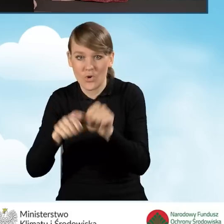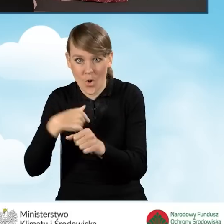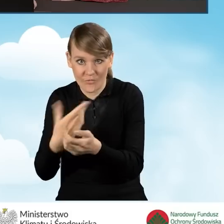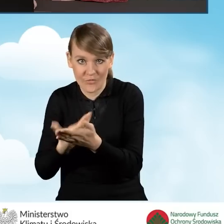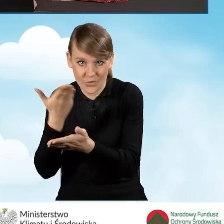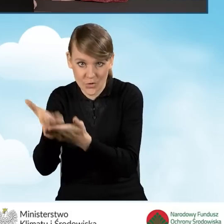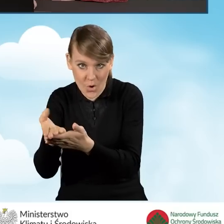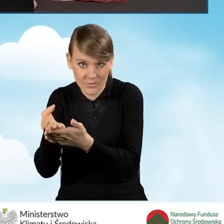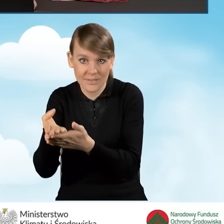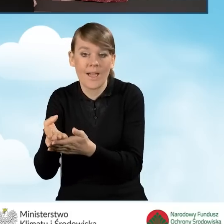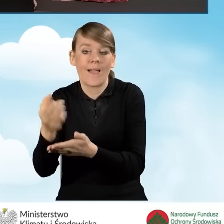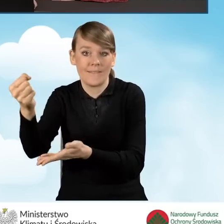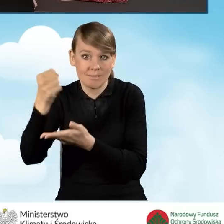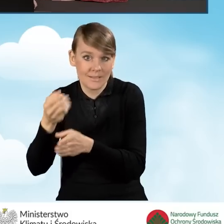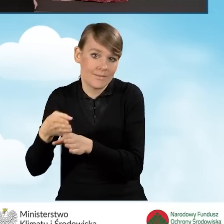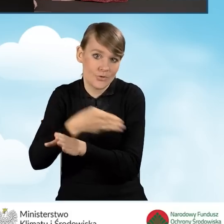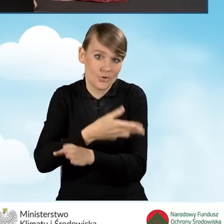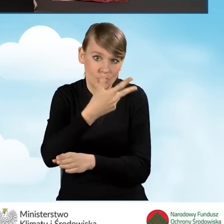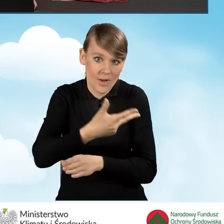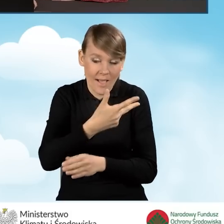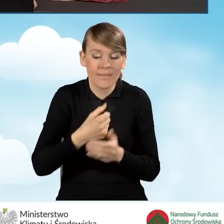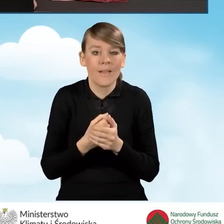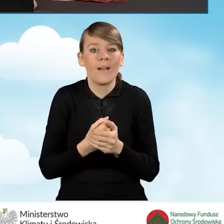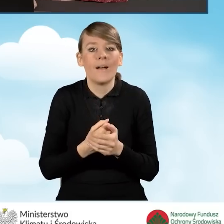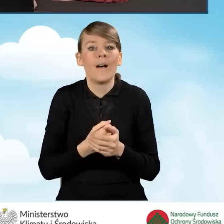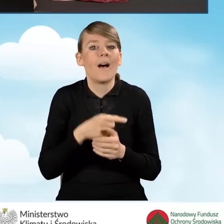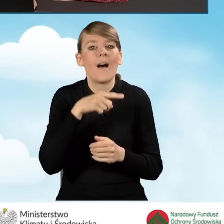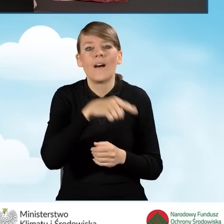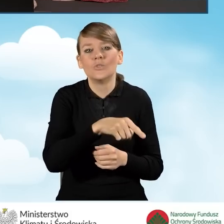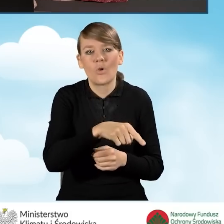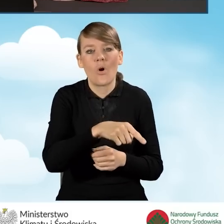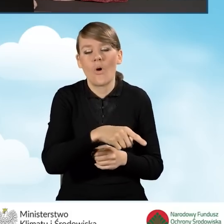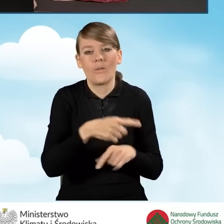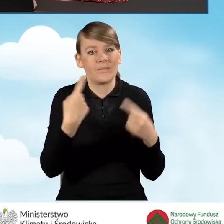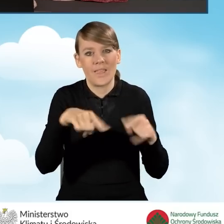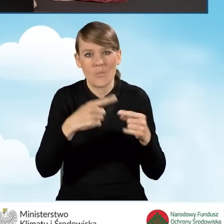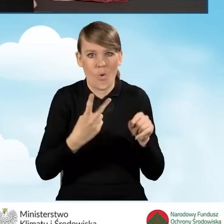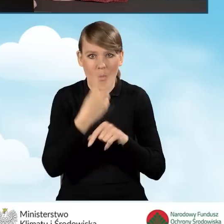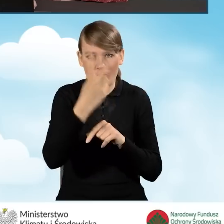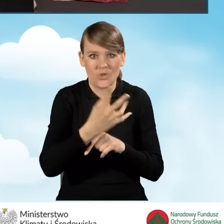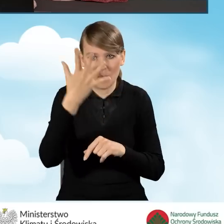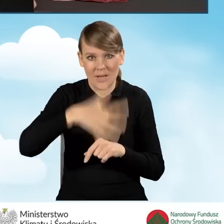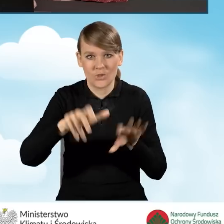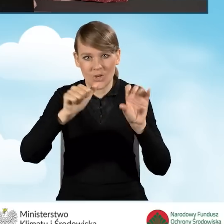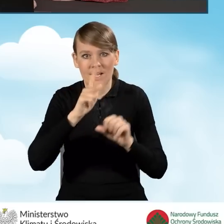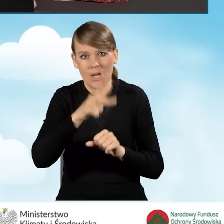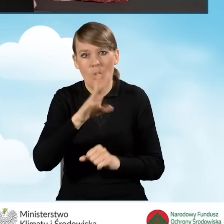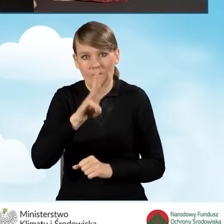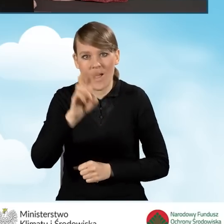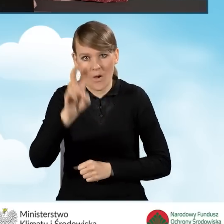wniosku o dofinansowanie, jest nie wyższa niż 5600 kWh na rok.